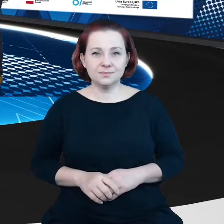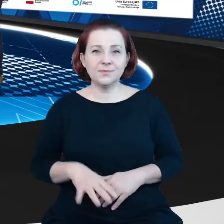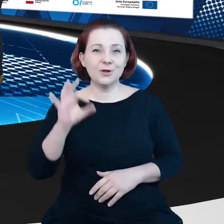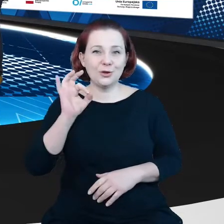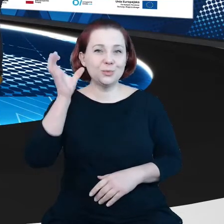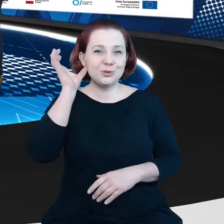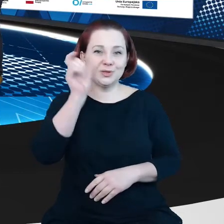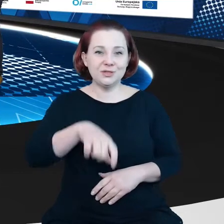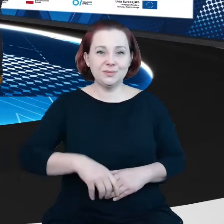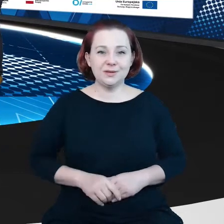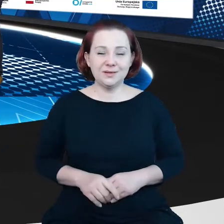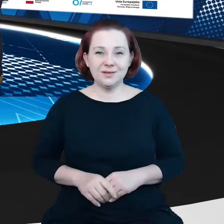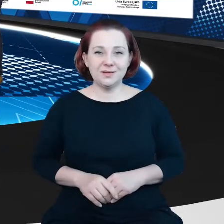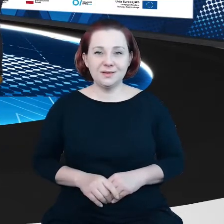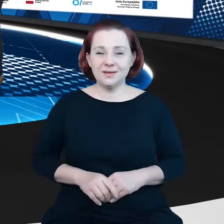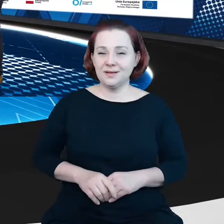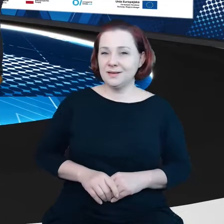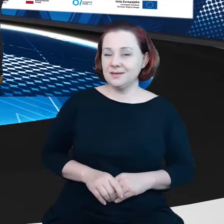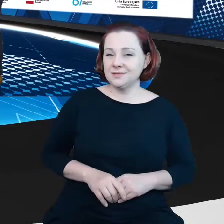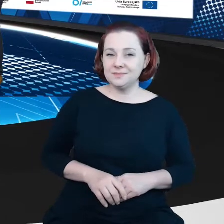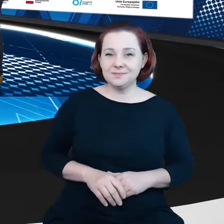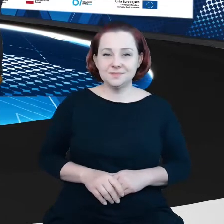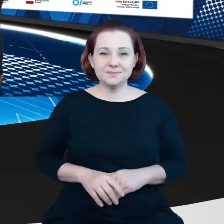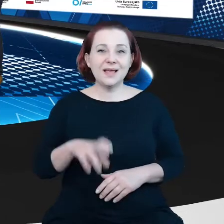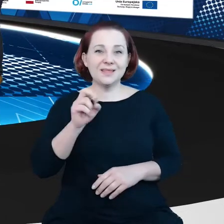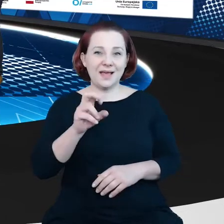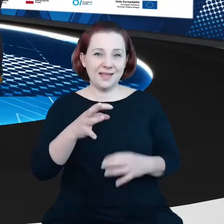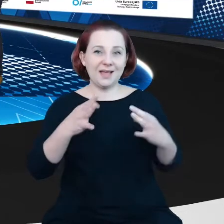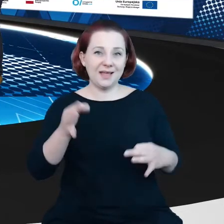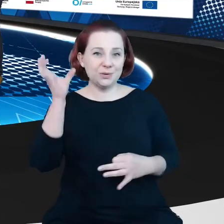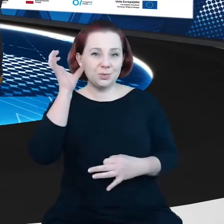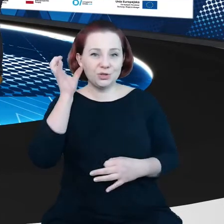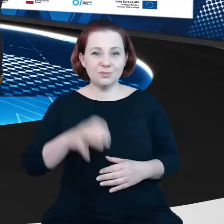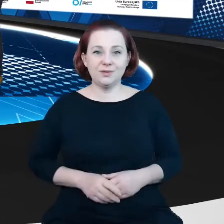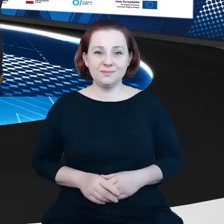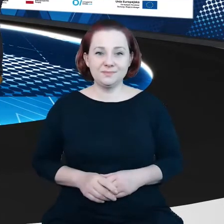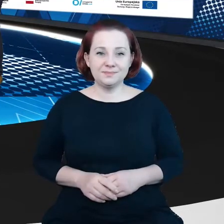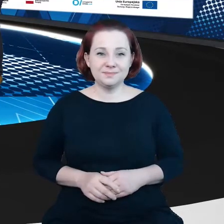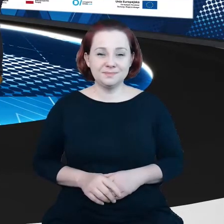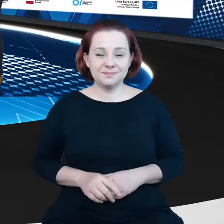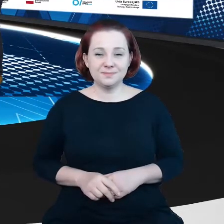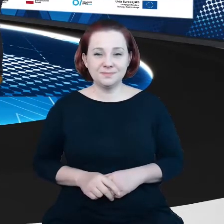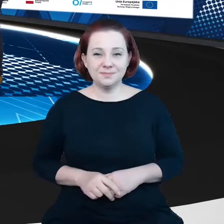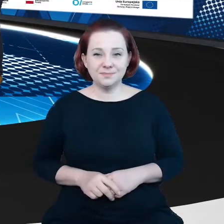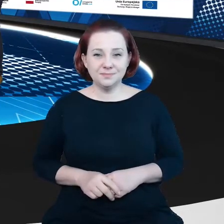Dzień dobry? - Tak, my słyszymy, czy Ty nas słyszysz? Tak. - O, świetnie, w takim razie oddaję głos.